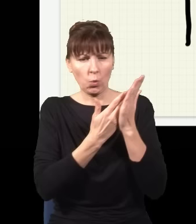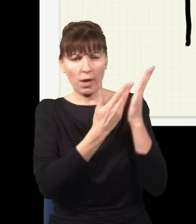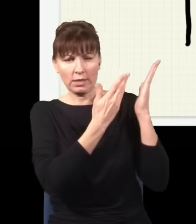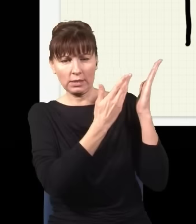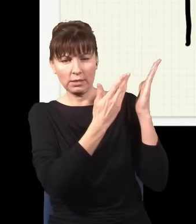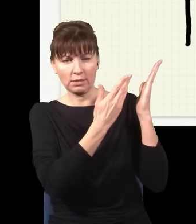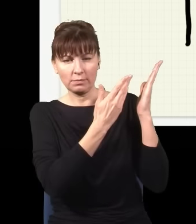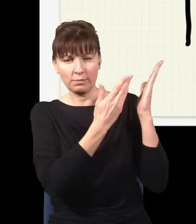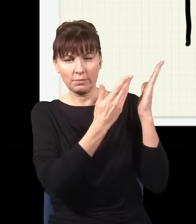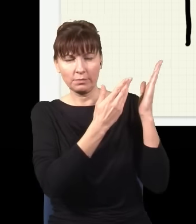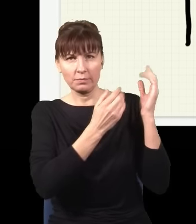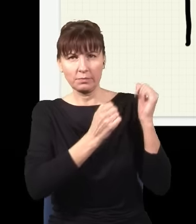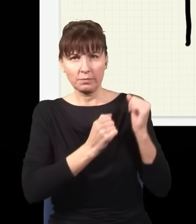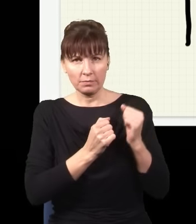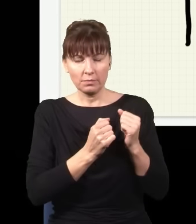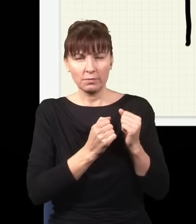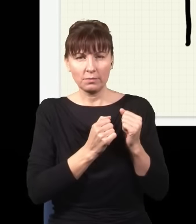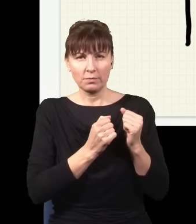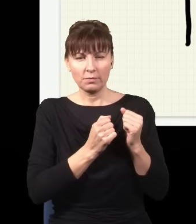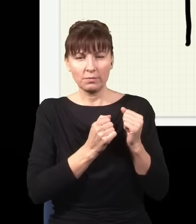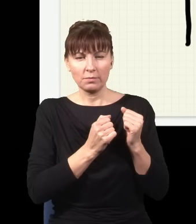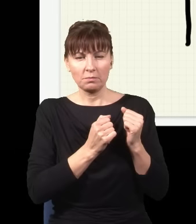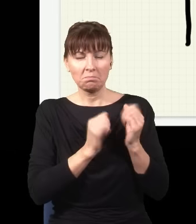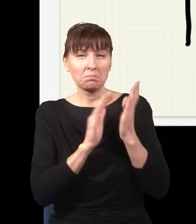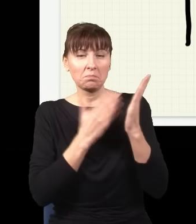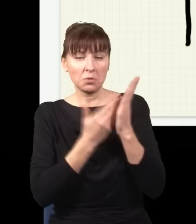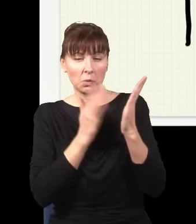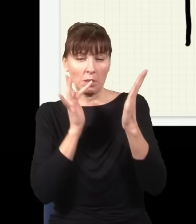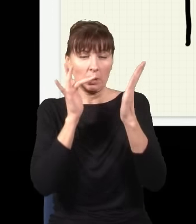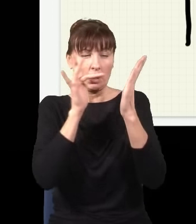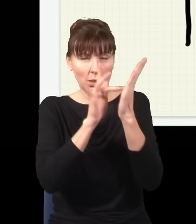potem leci tak, potem leci tak i np. dociera do tego miejsca na ekranie,